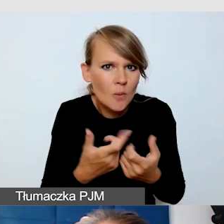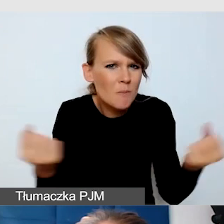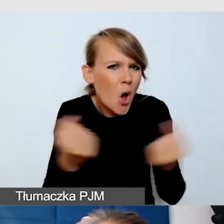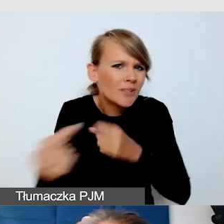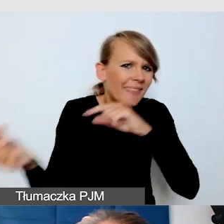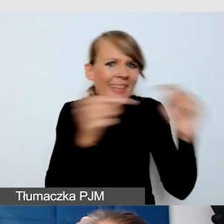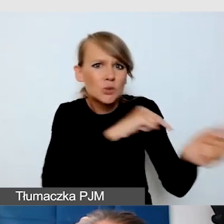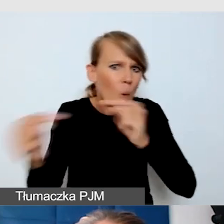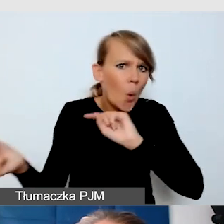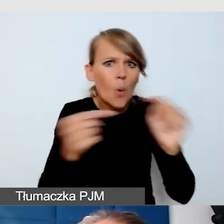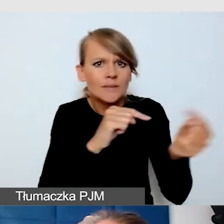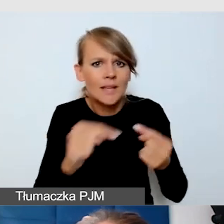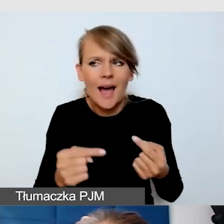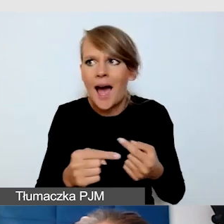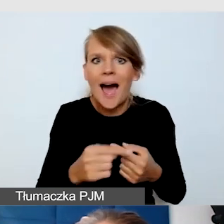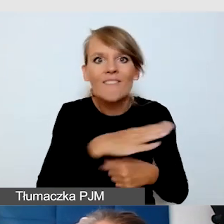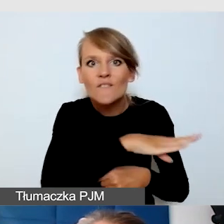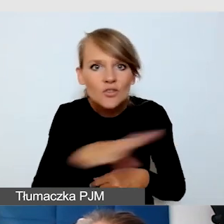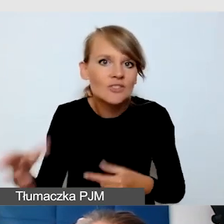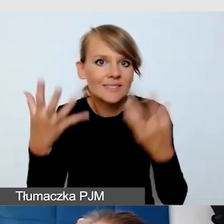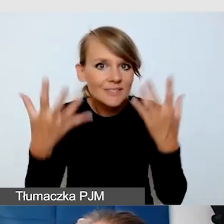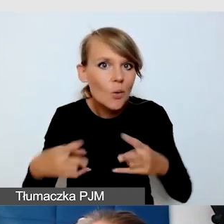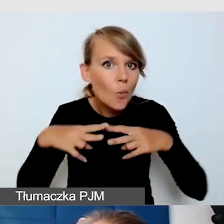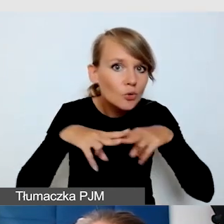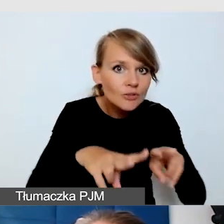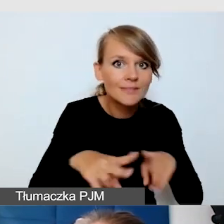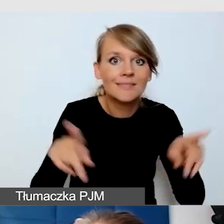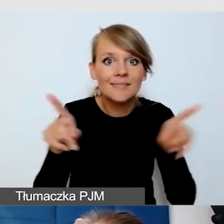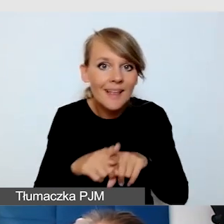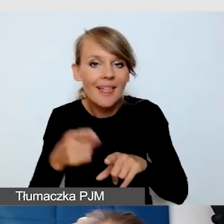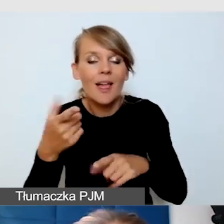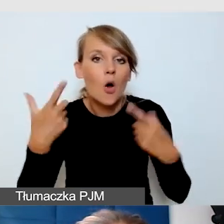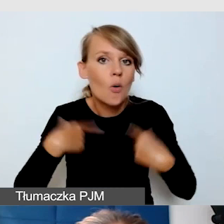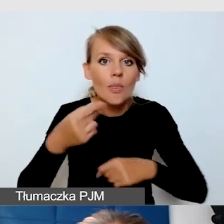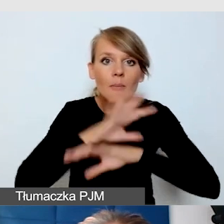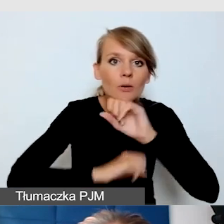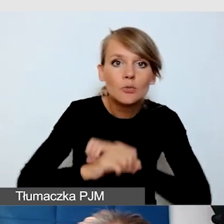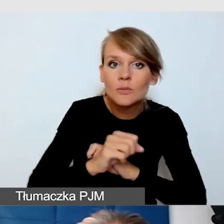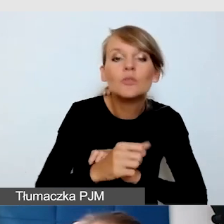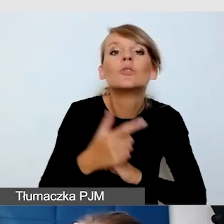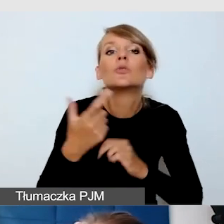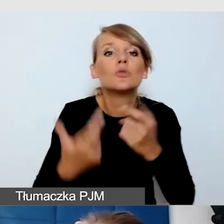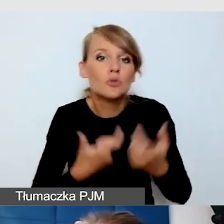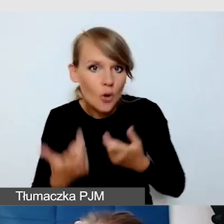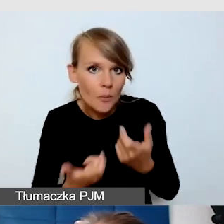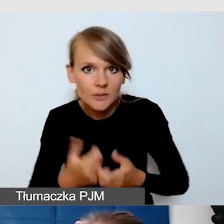mogli uczestniczyć wszyscy, również osoby z niepełnosprawnością? Zaznaczę, że to była bardzo spontaniczna akcja,